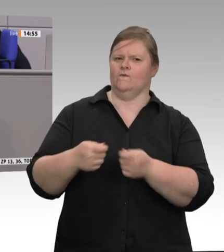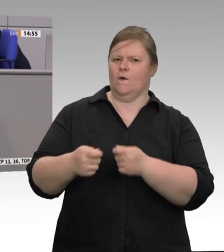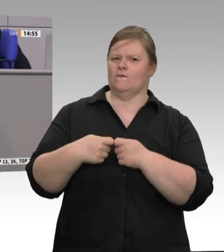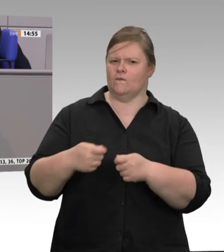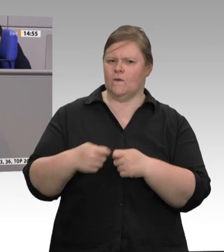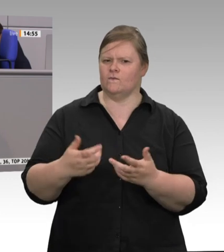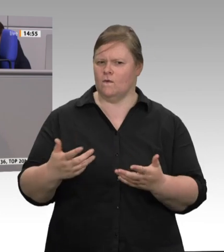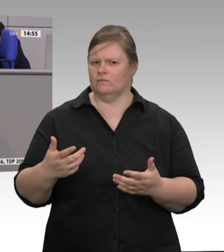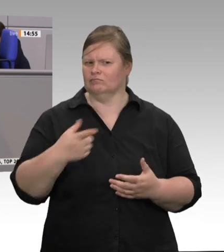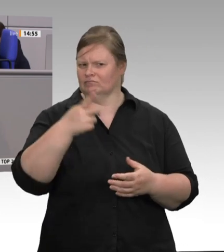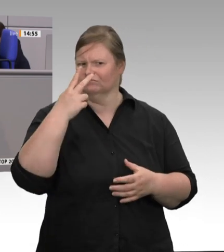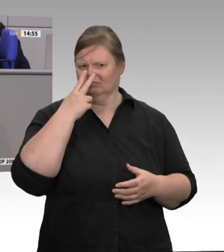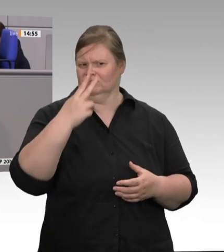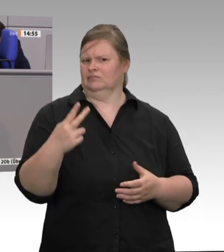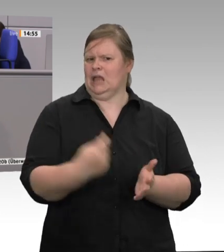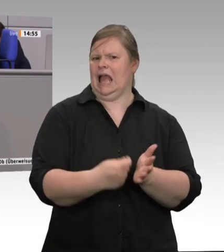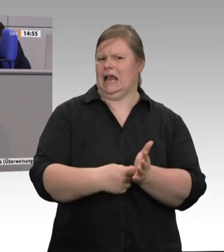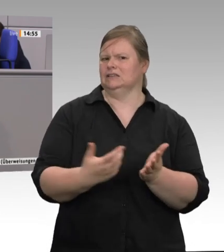Raus aus diesem kaputten System!